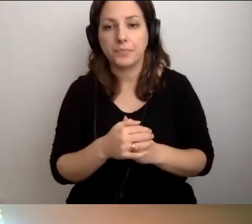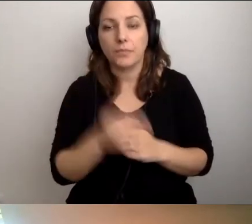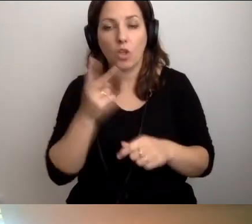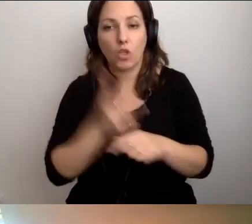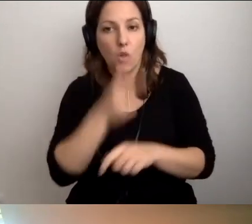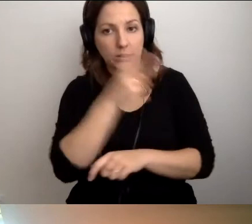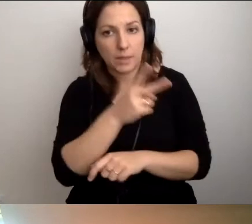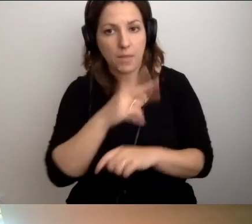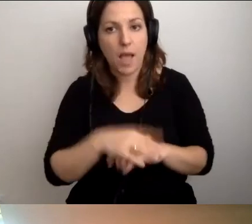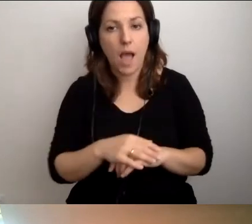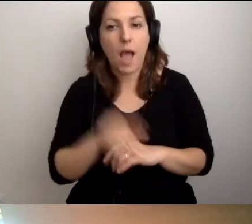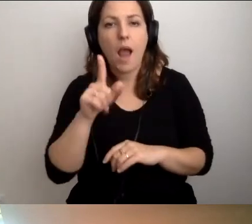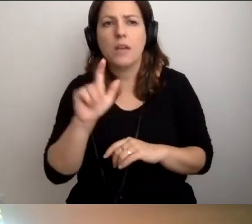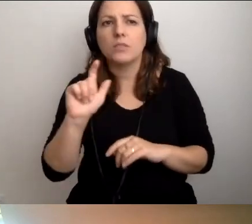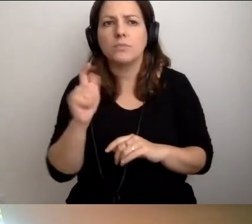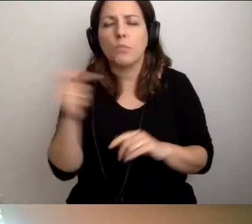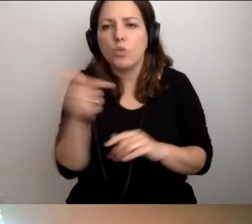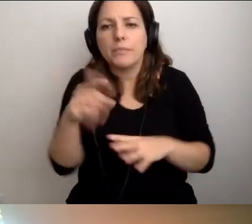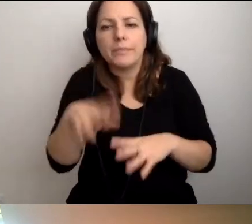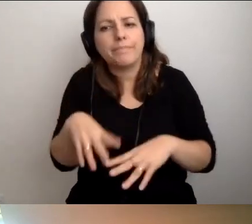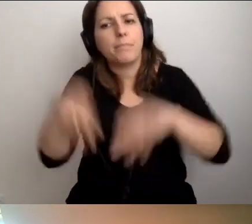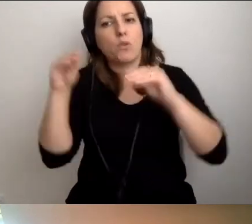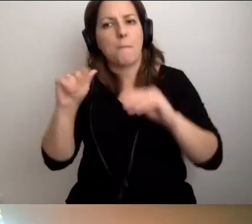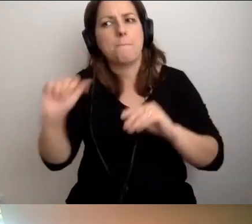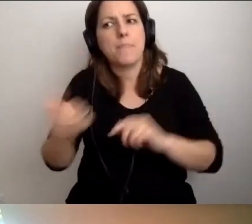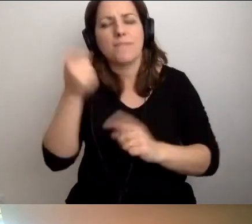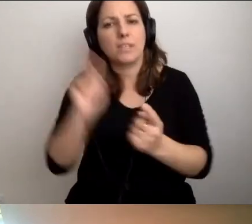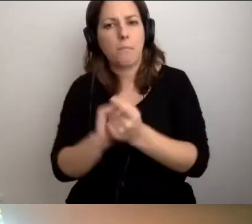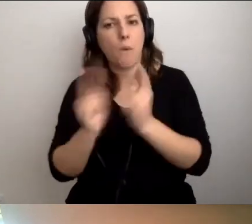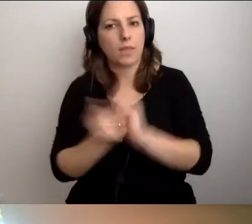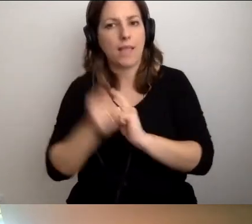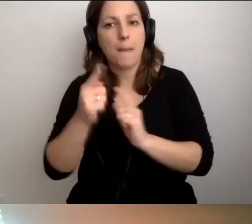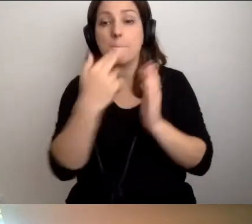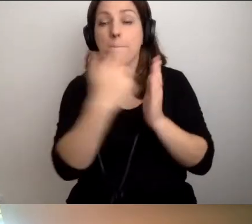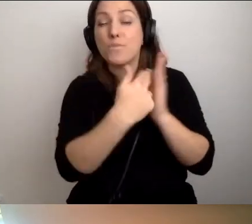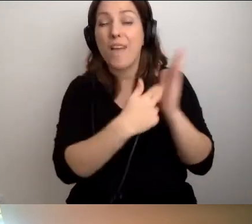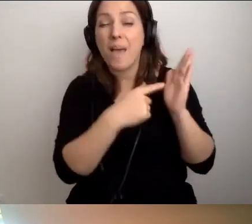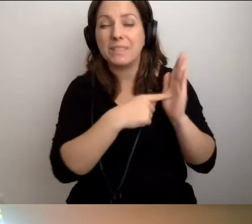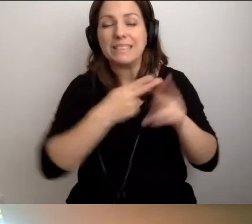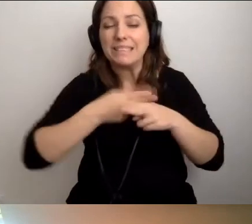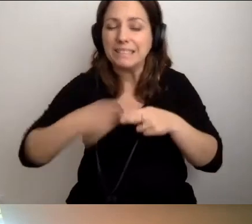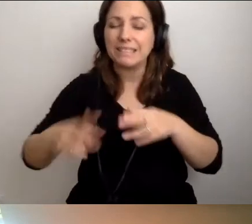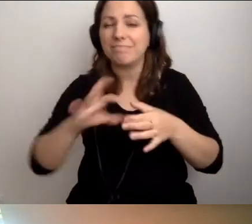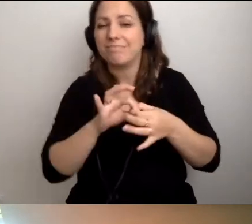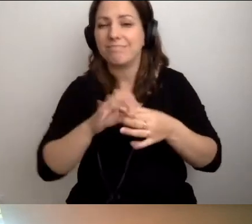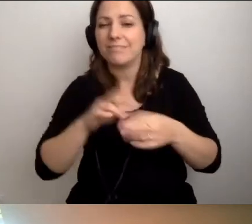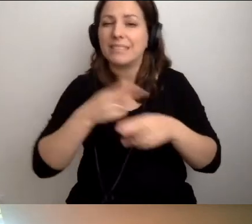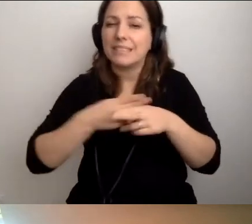Ale od czegoś musimy rozpocząć. Musi być pierwsze spotkanie. Tych przepisów stricte określonych nie ma,